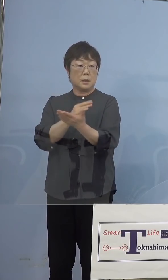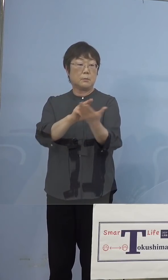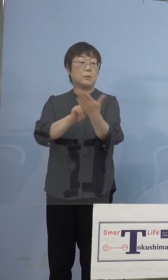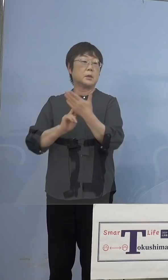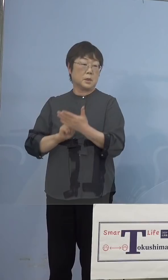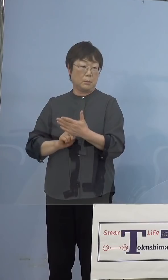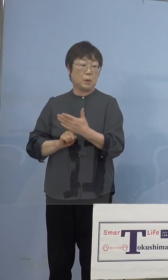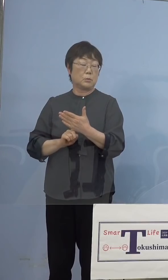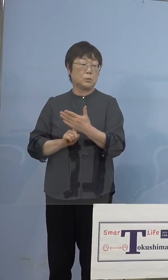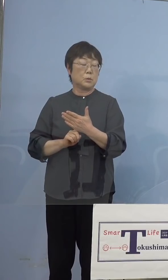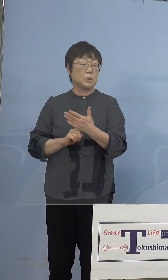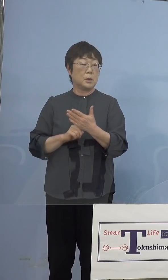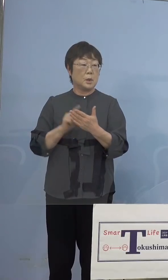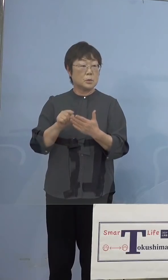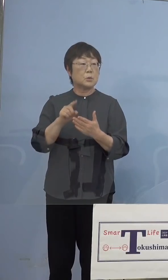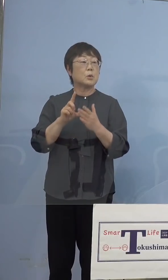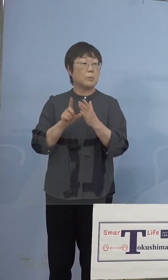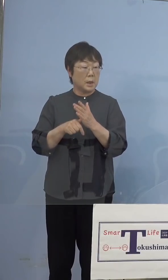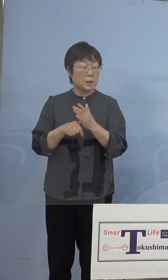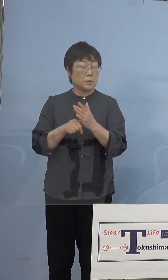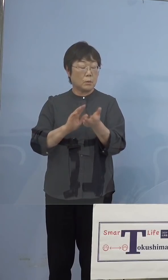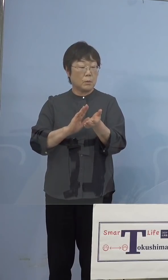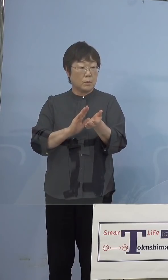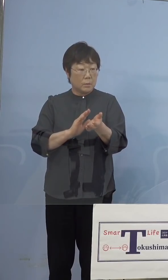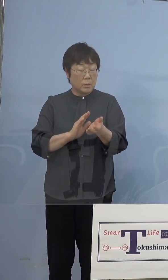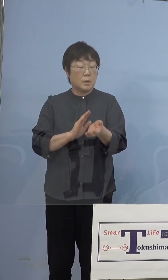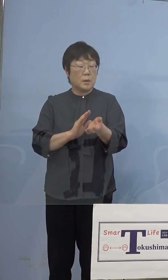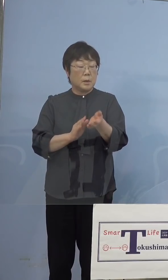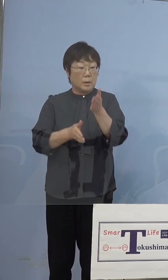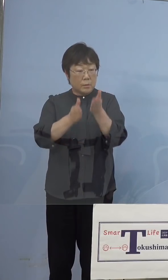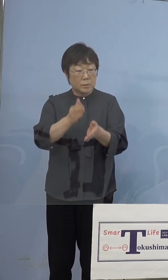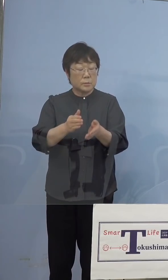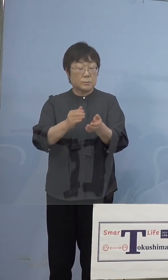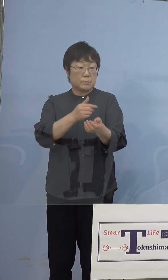当然その場の打ち手の方々が 様々なご意見が出ると、これも